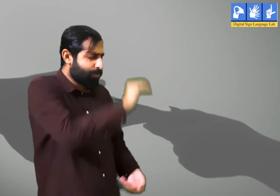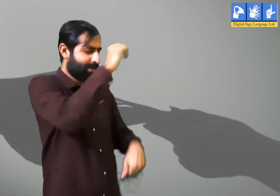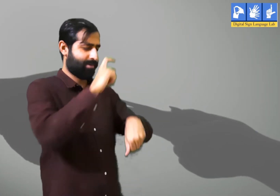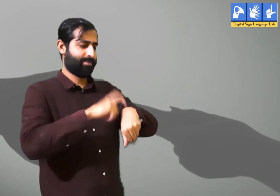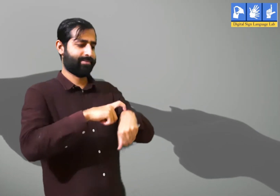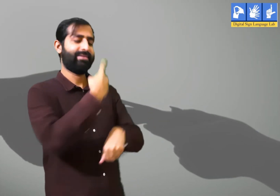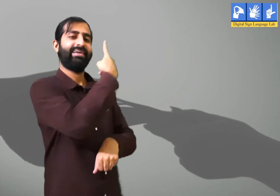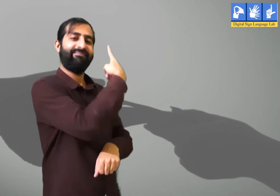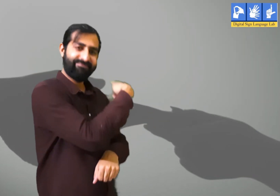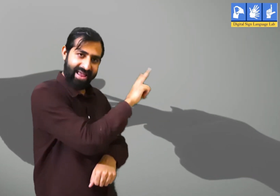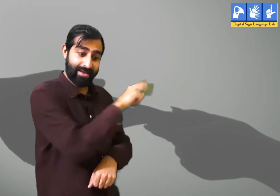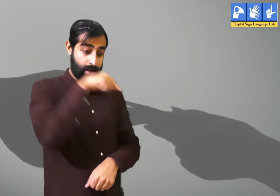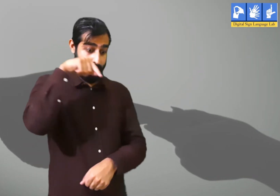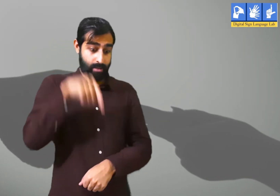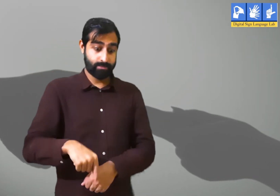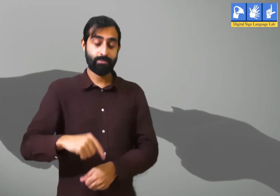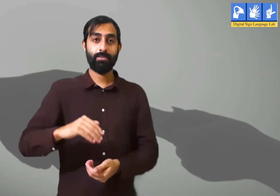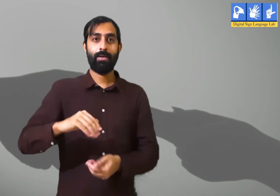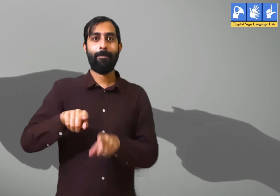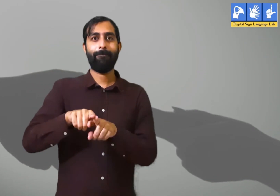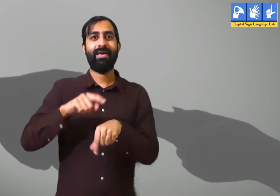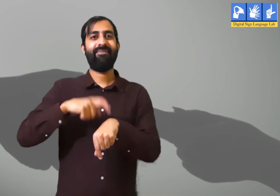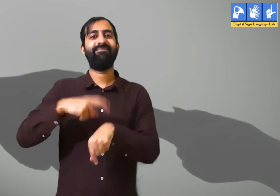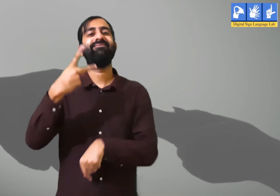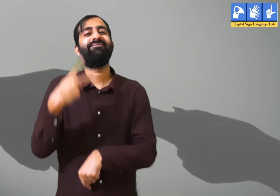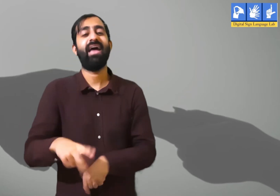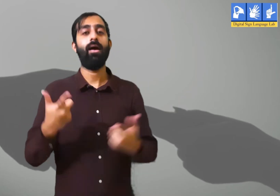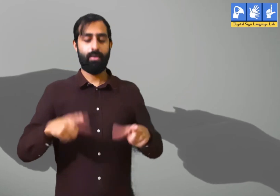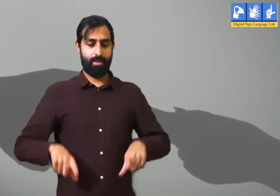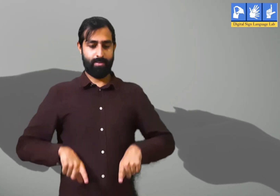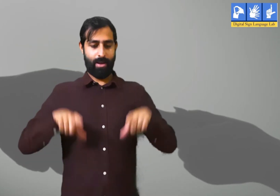वो बचपन का समय अलग था और आज का समय अलग हैं।